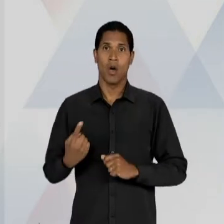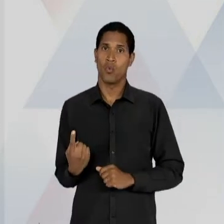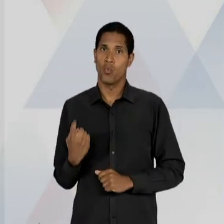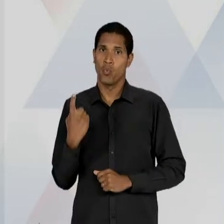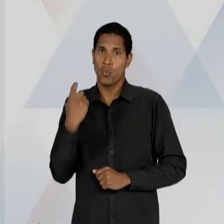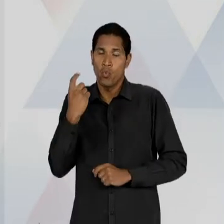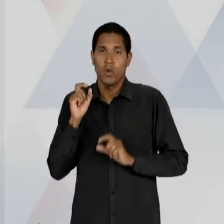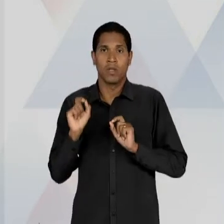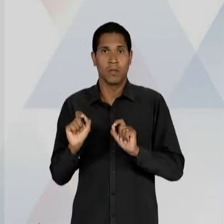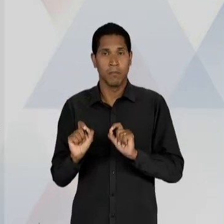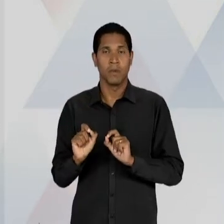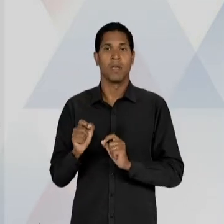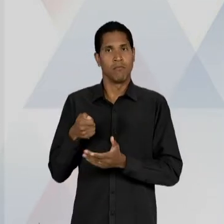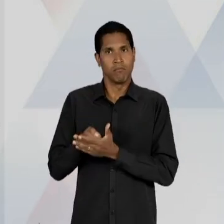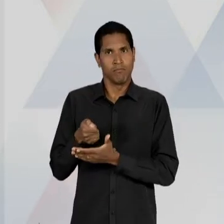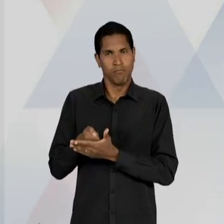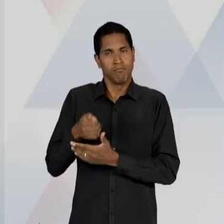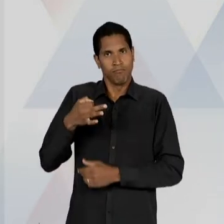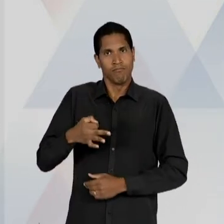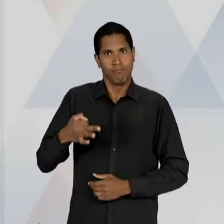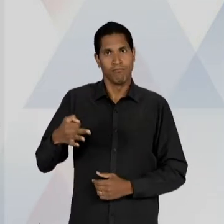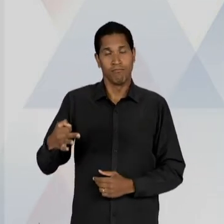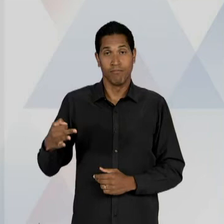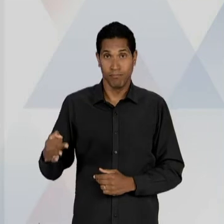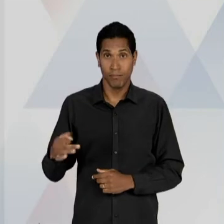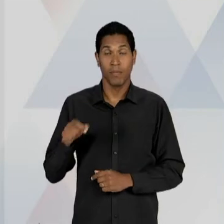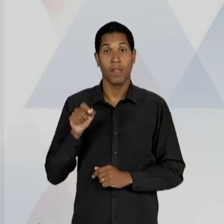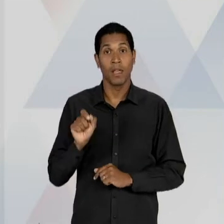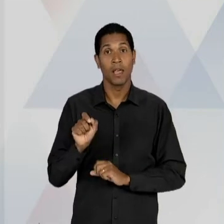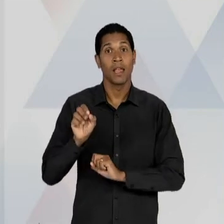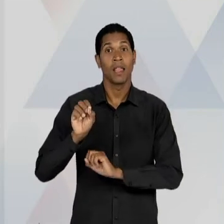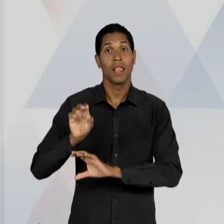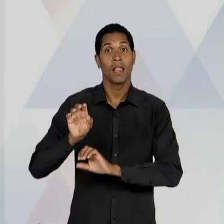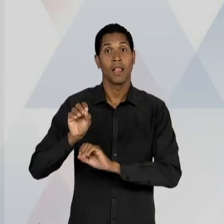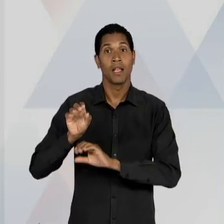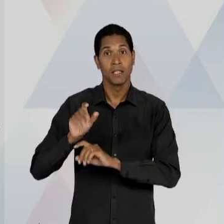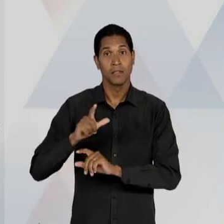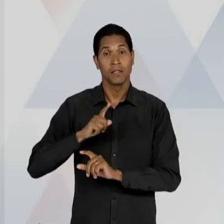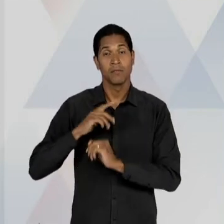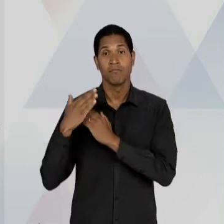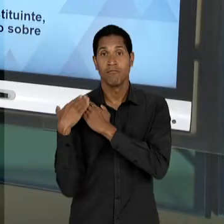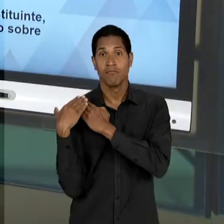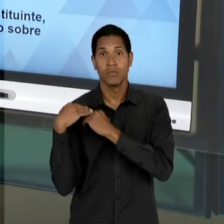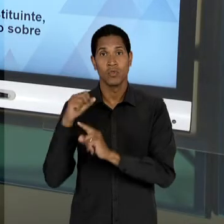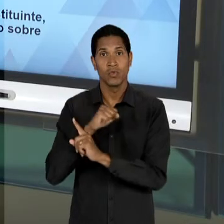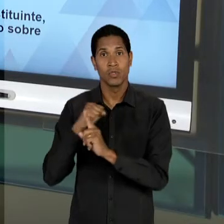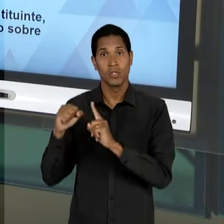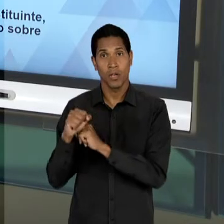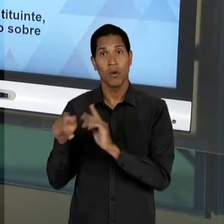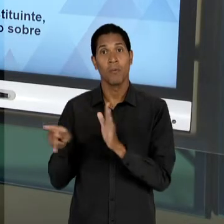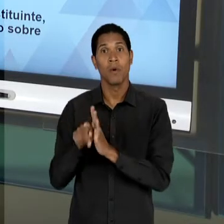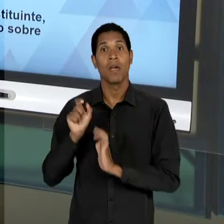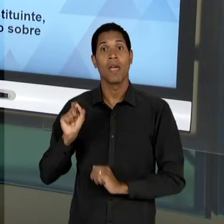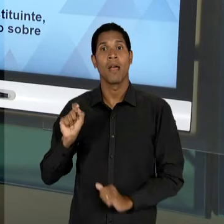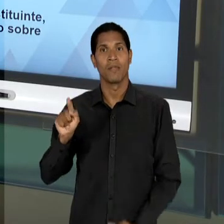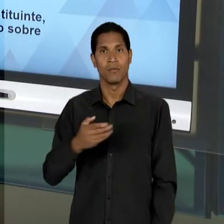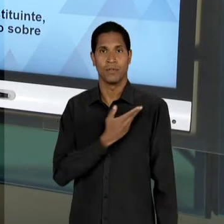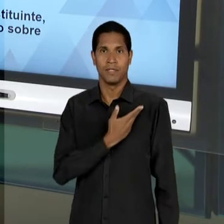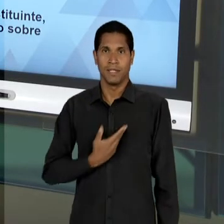LAICA, OBRIGATÓRIA E EDUCAÇÃO COM UM DEVER SOCIAL DO ESTADO, OU SEJA, PRINCIPALMENTE NESSE MOMENTO